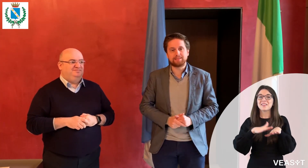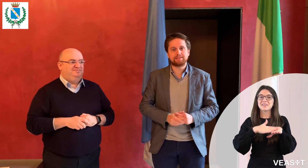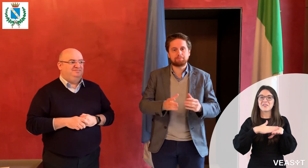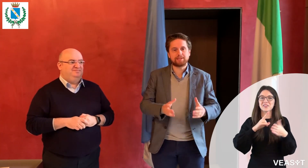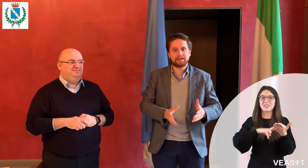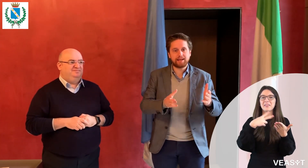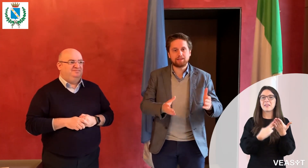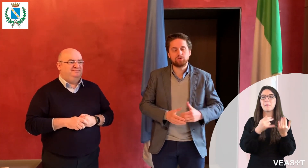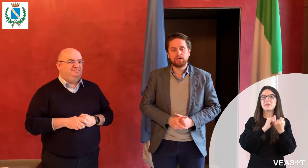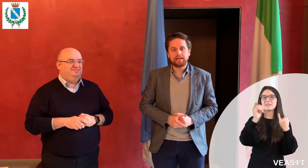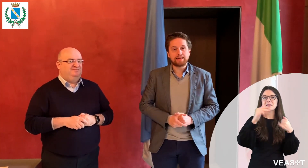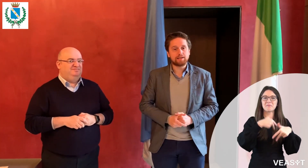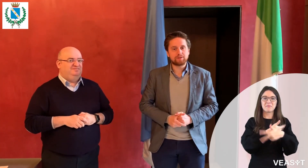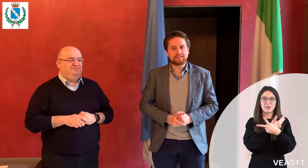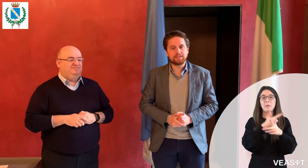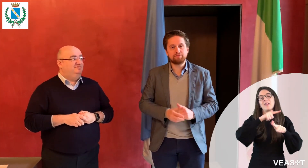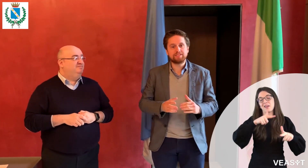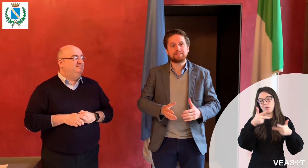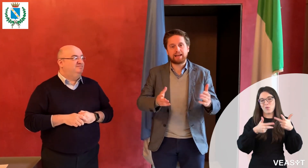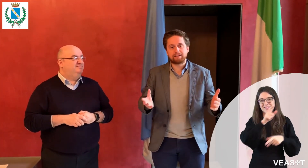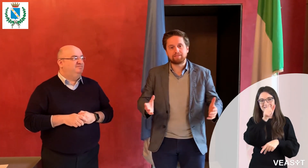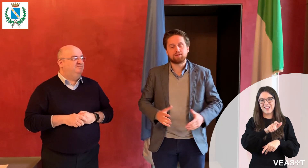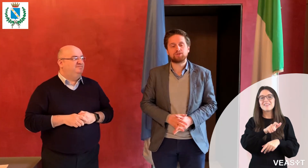di video-interpretariato in lingua dei segni, VEASYT Live!